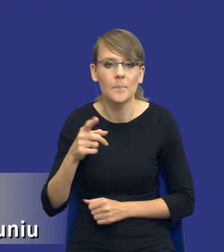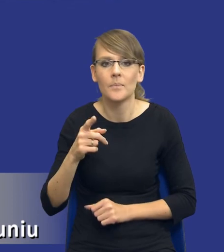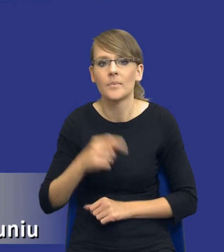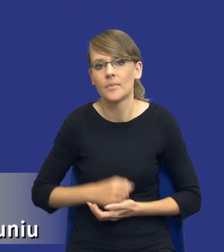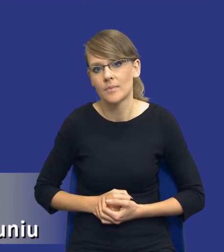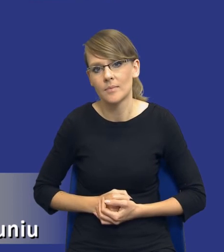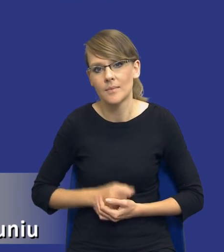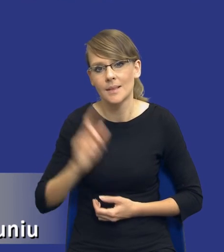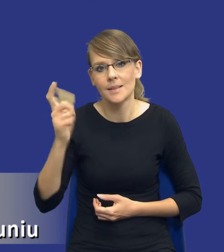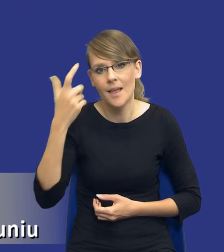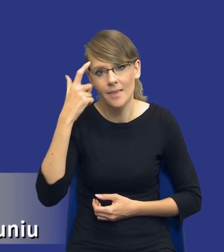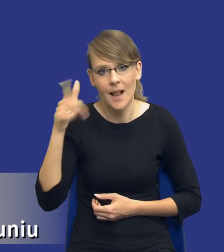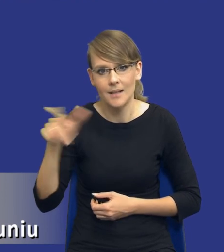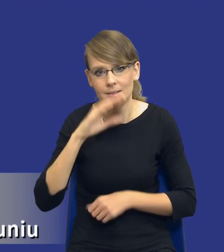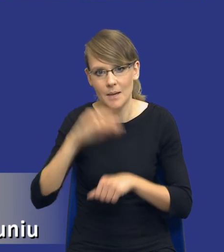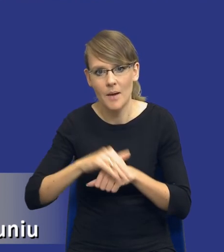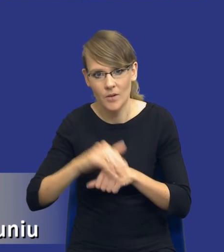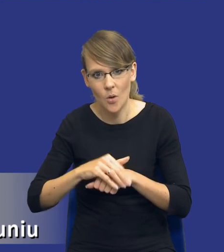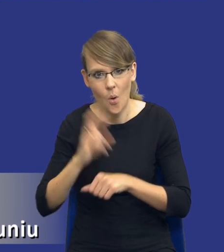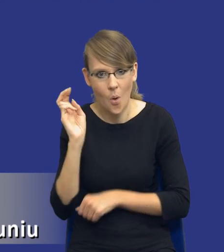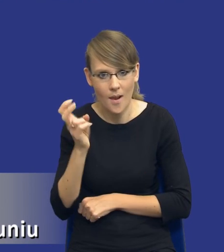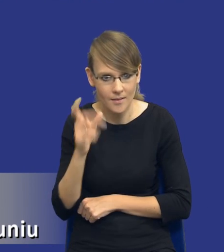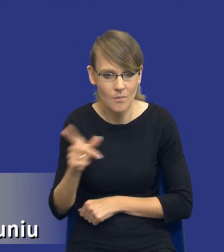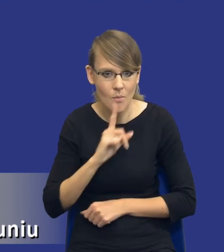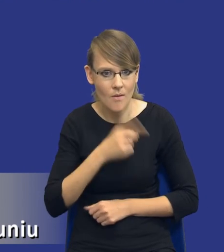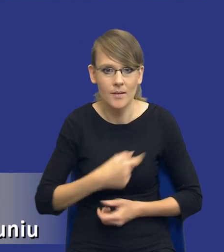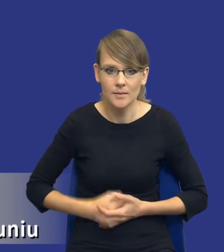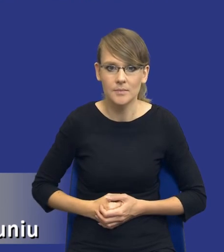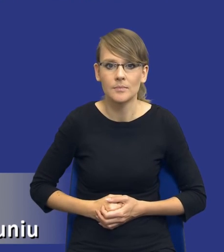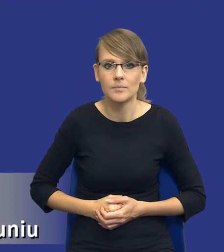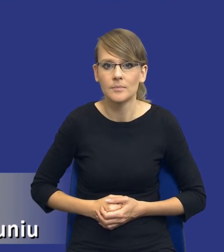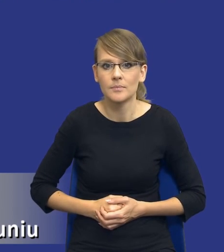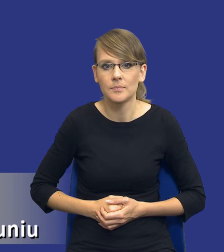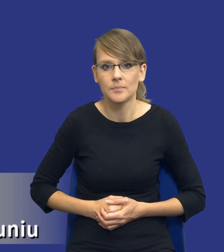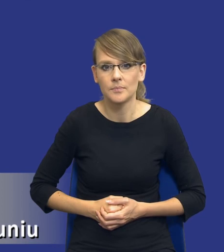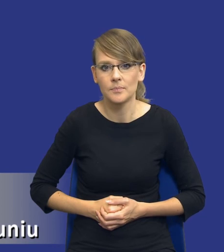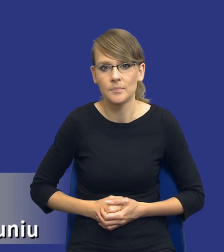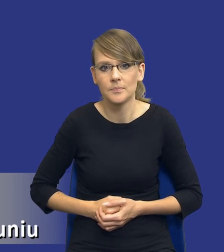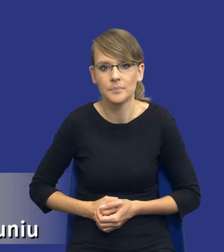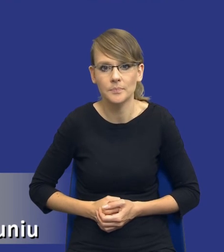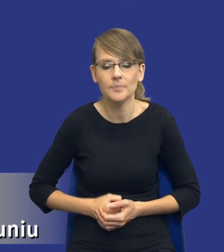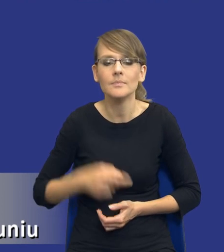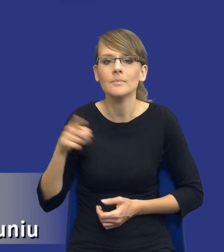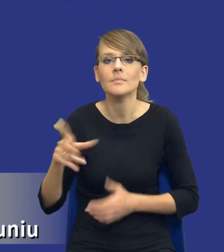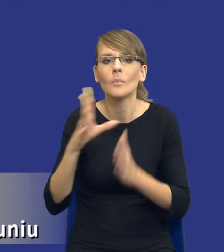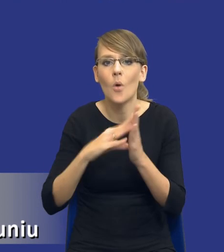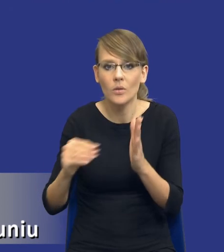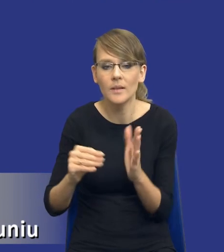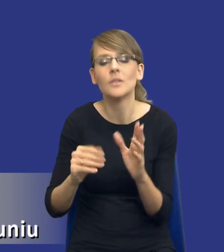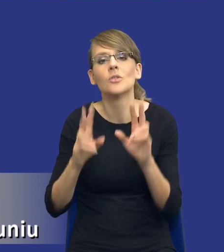przez centralnego zamawiającego holenderskiego. To jest taki model, gdzie rzeczywiście